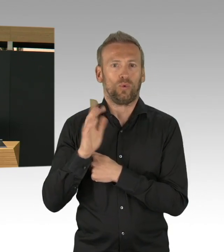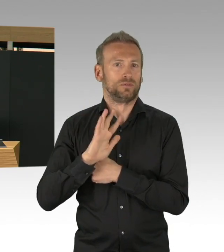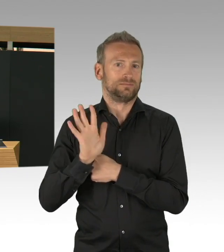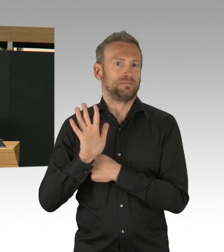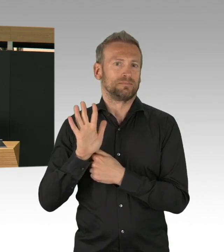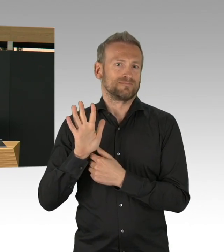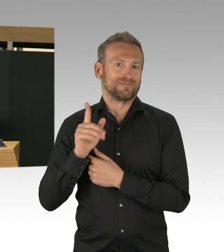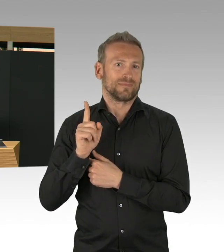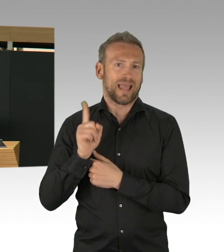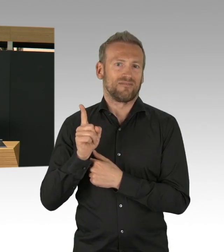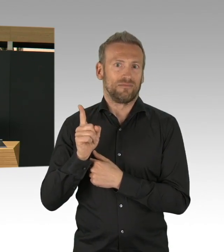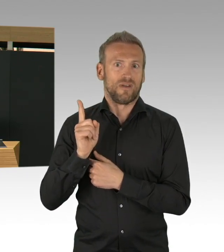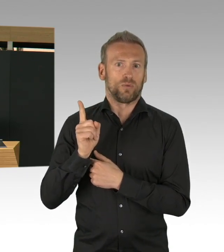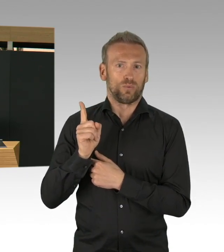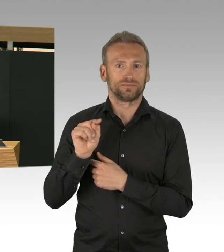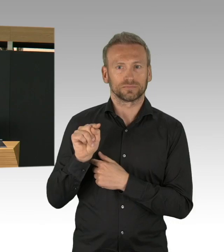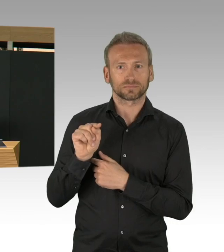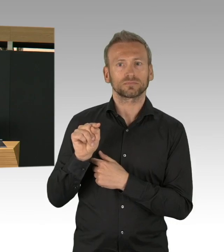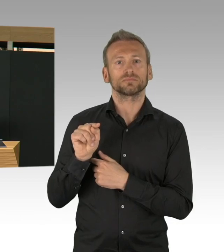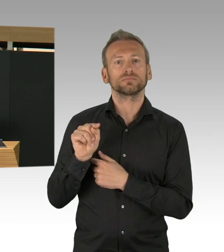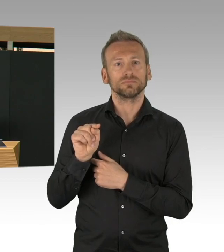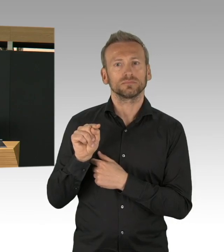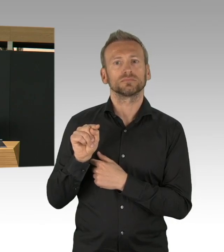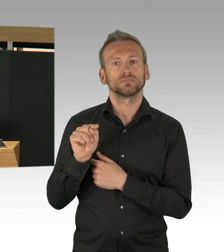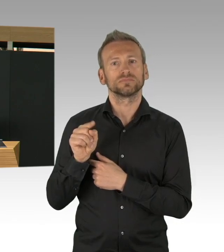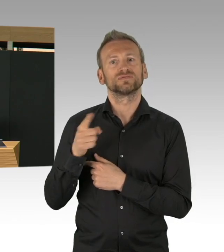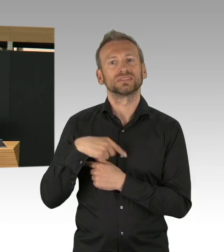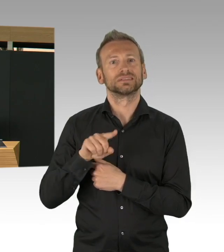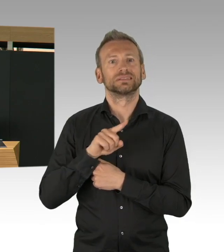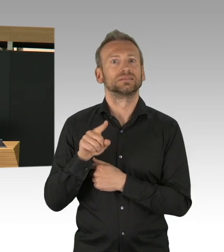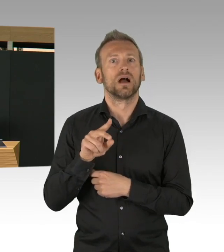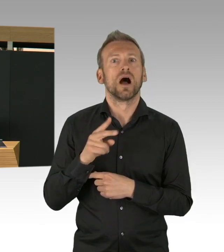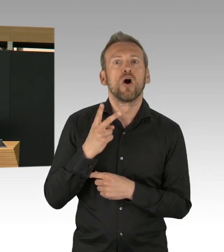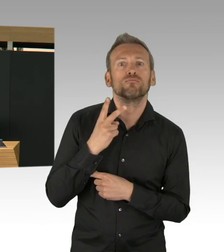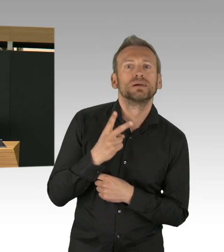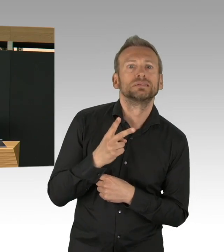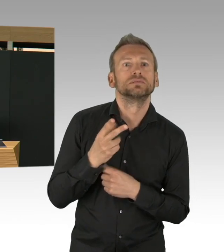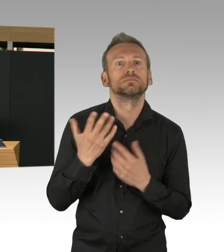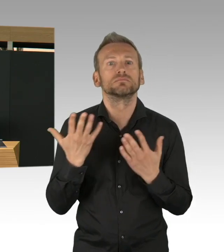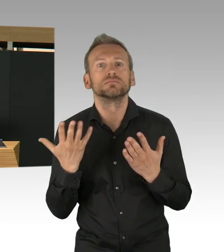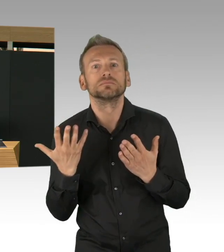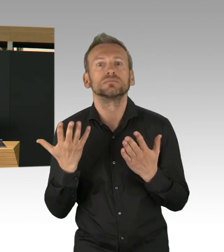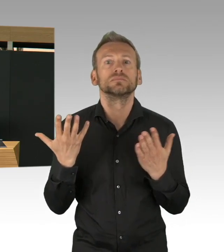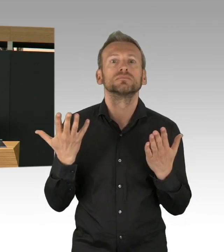auf der einen Seite sind die Zahlen, der Anstieg abgedämpft worden,